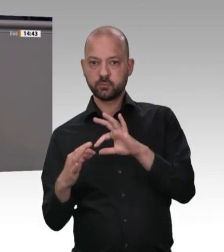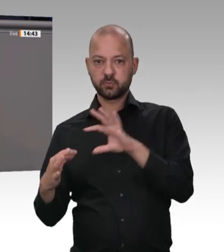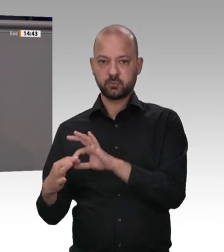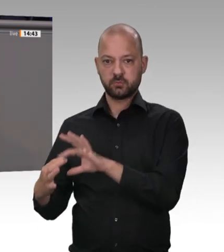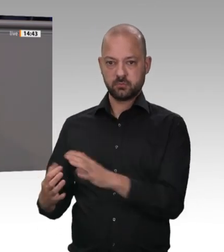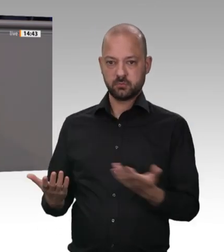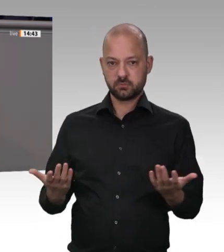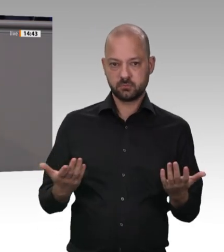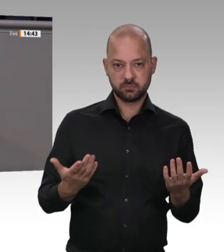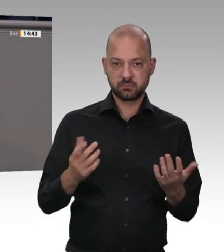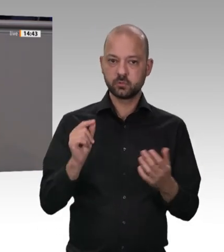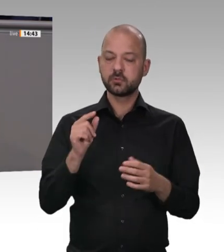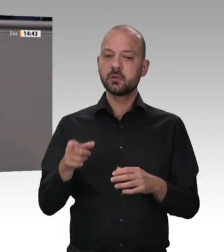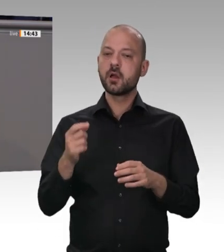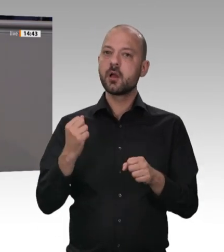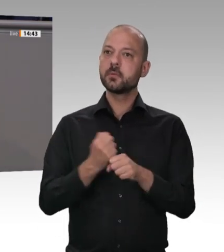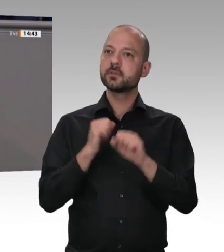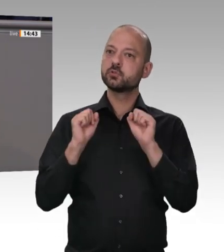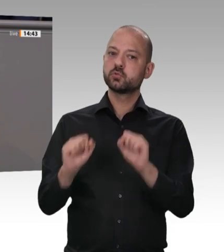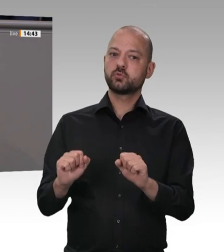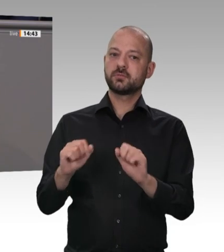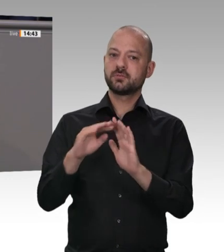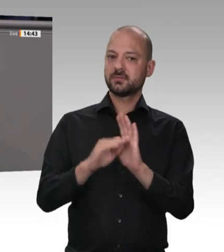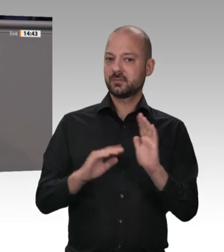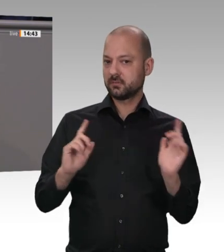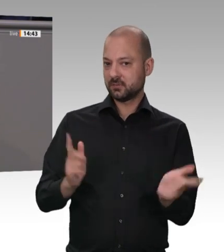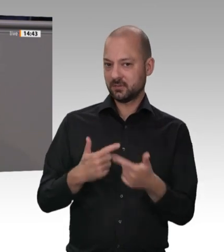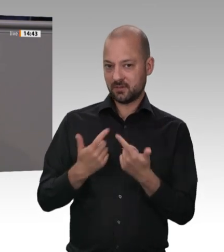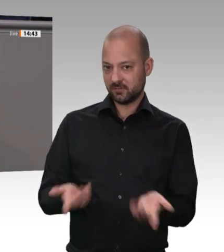die wir haben, nicht, auch in den Unterkünften nicht. Das ist nämlich der zweite Punkt.